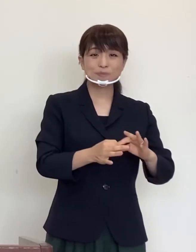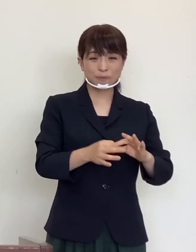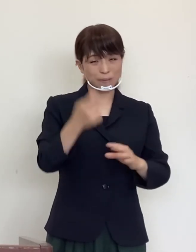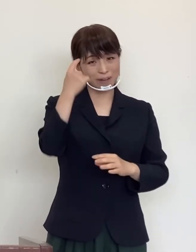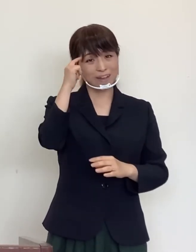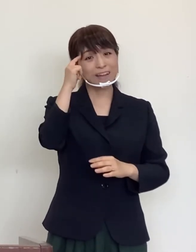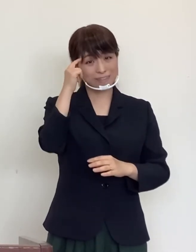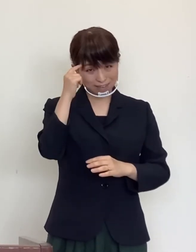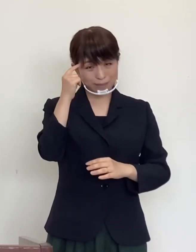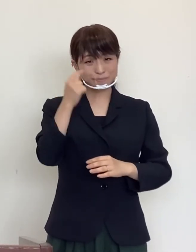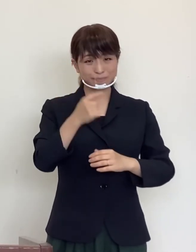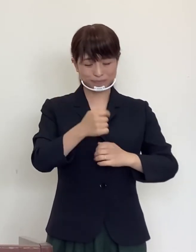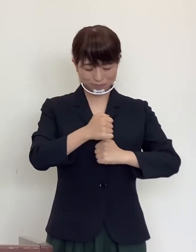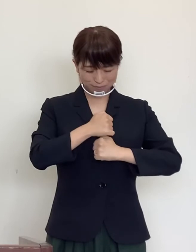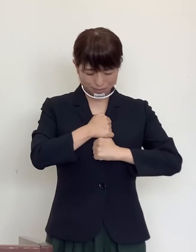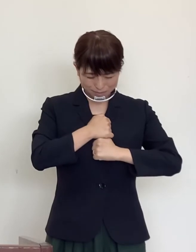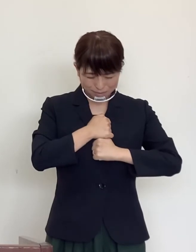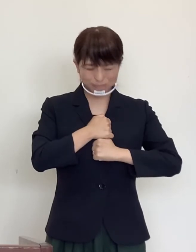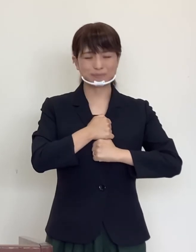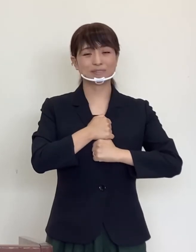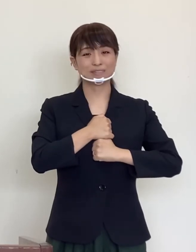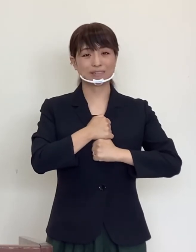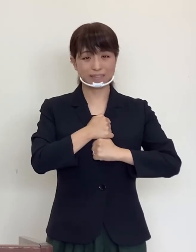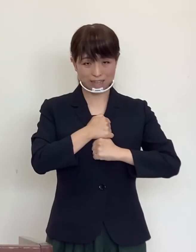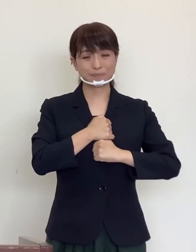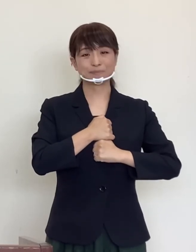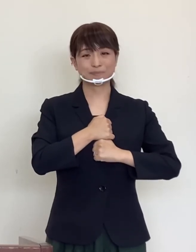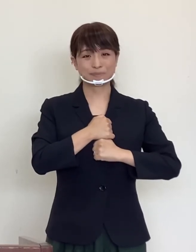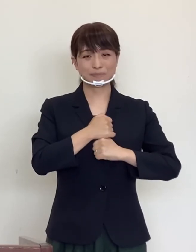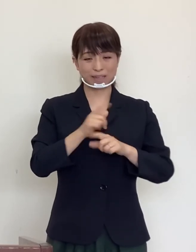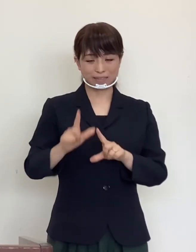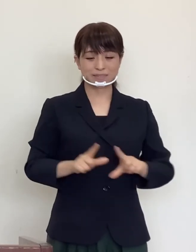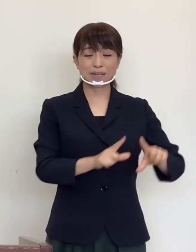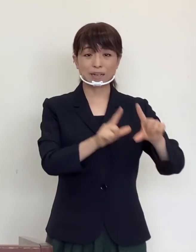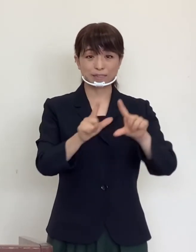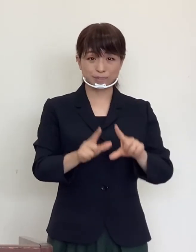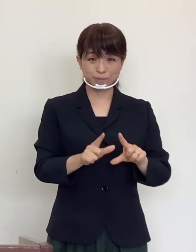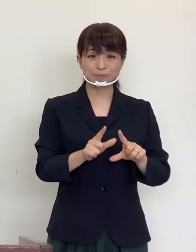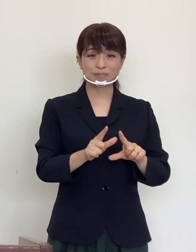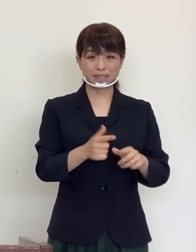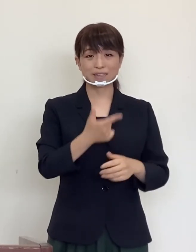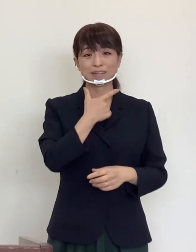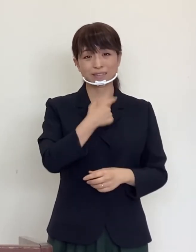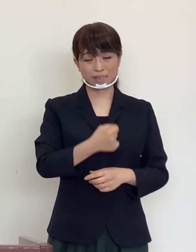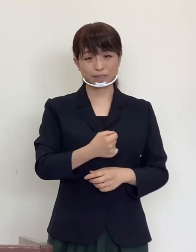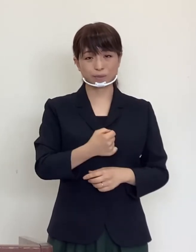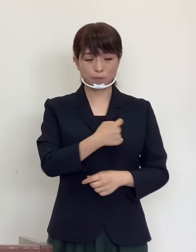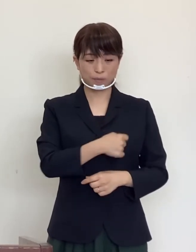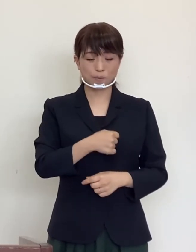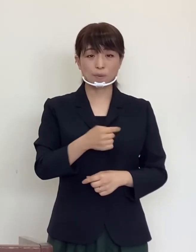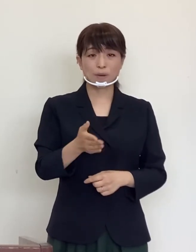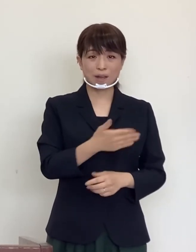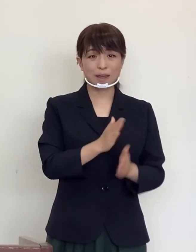引き続き細心の注意をもって生活されますことを 心からお願いいたします